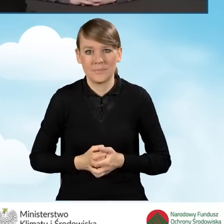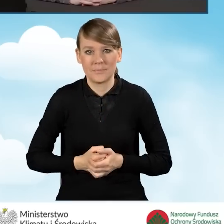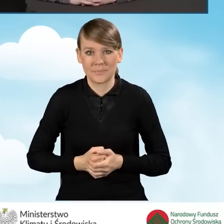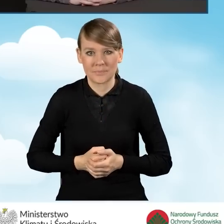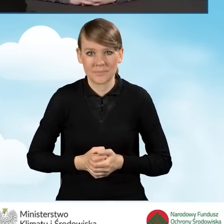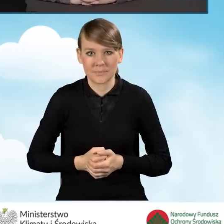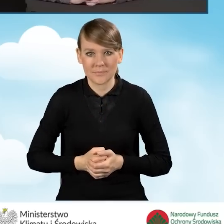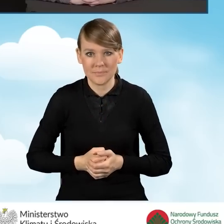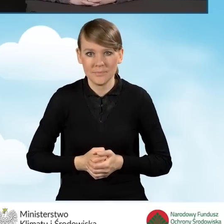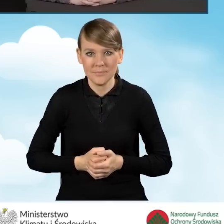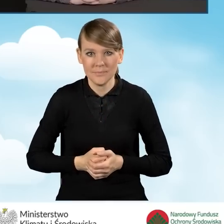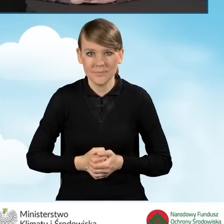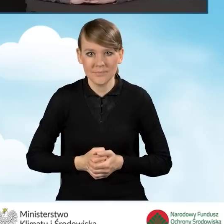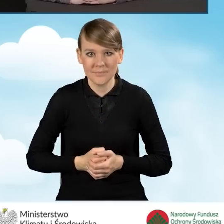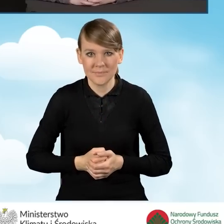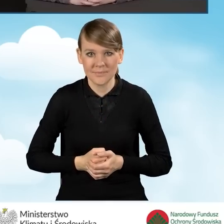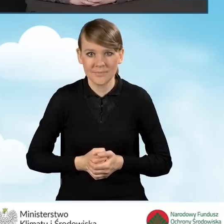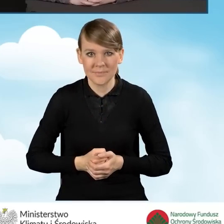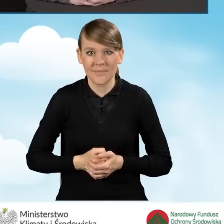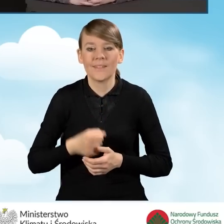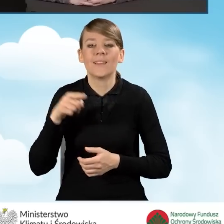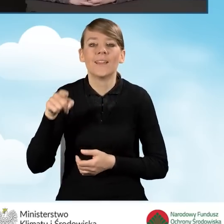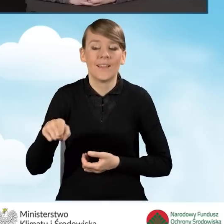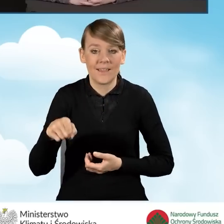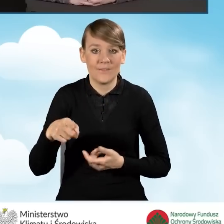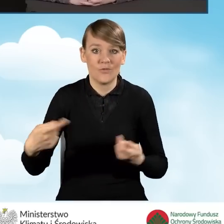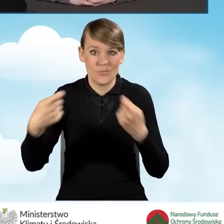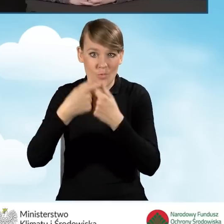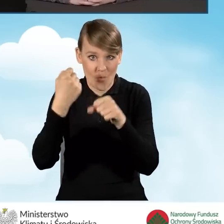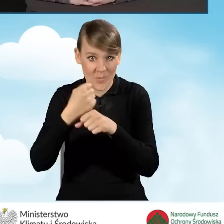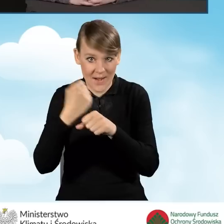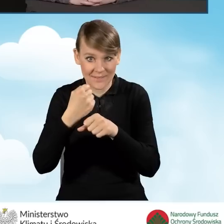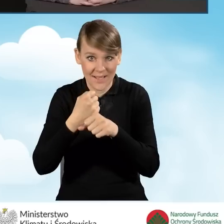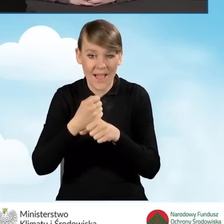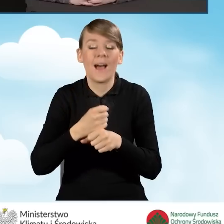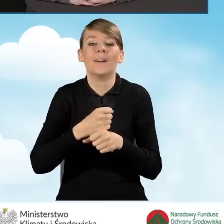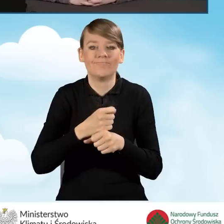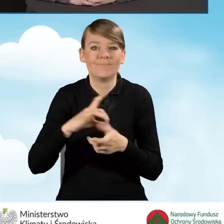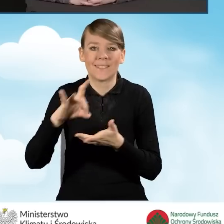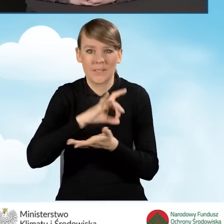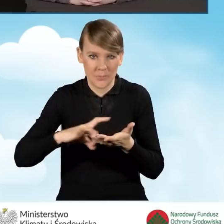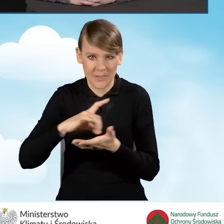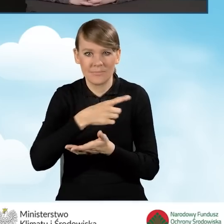W ramach współpracy gminy mają możliwość pozyskiwania informacji